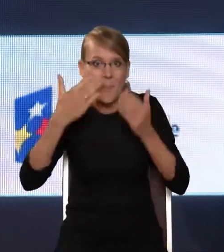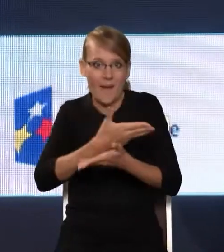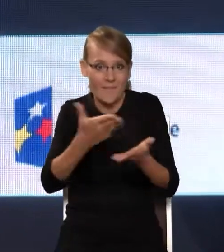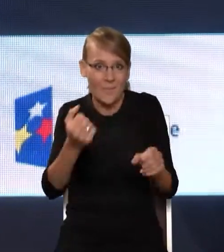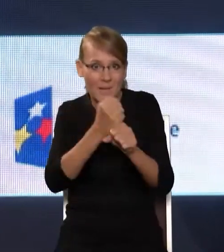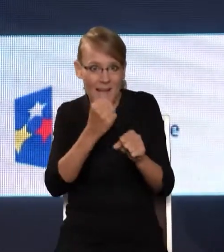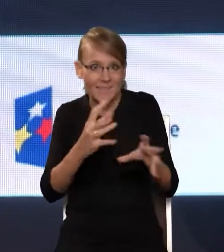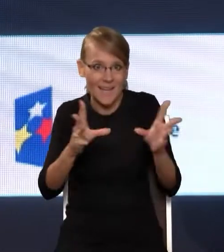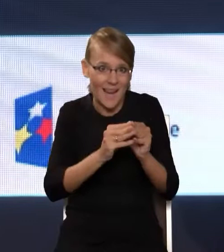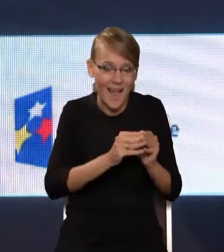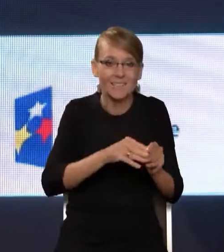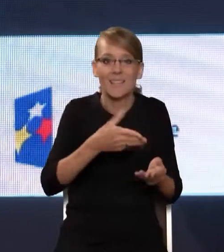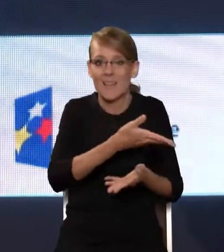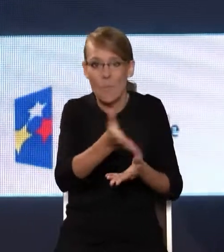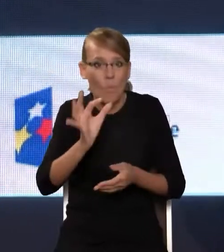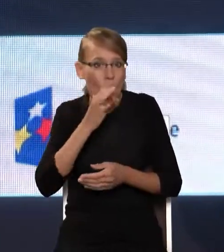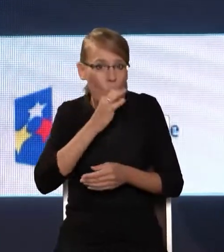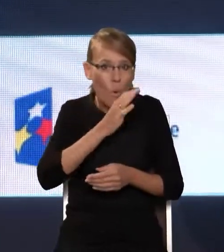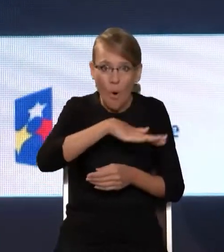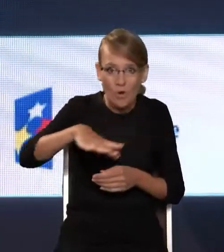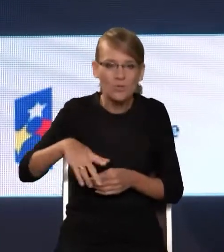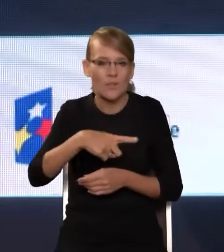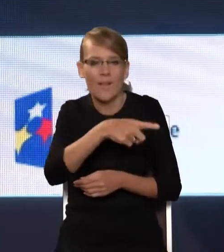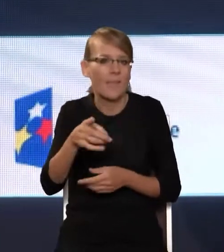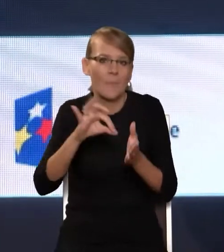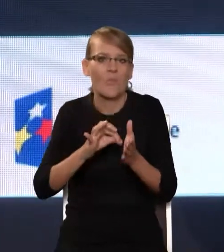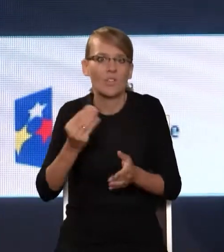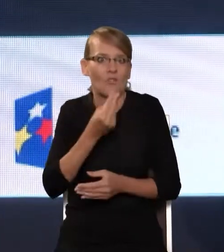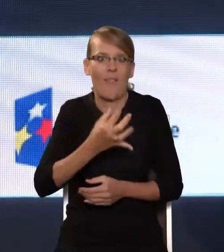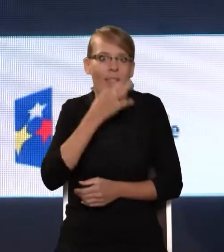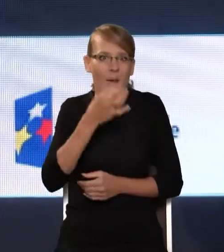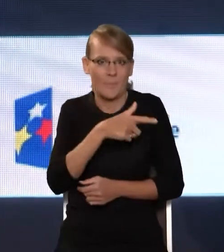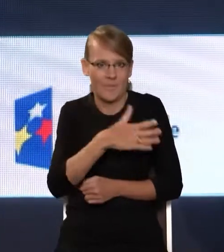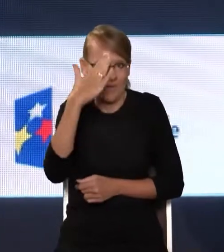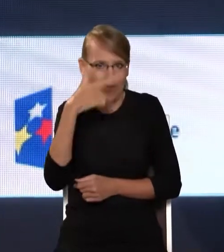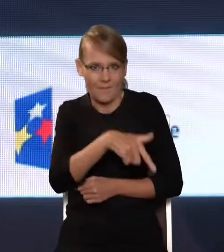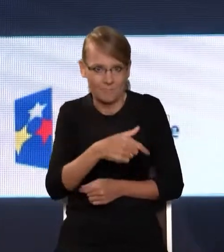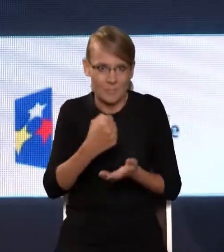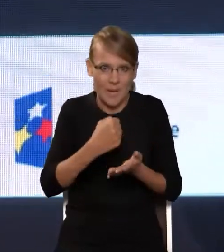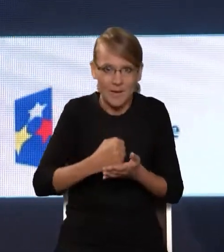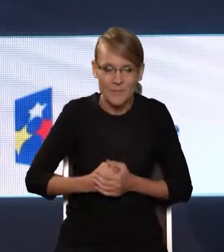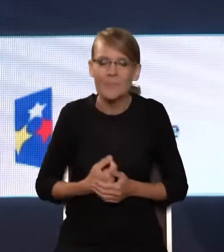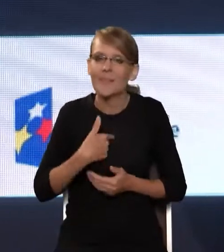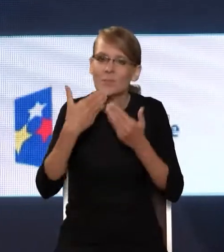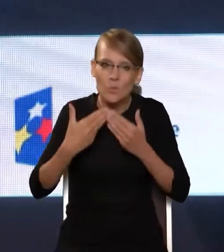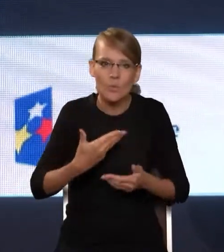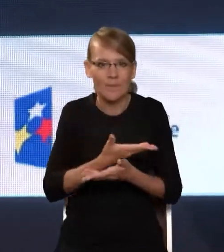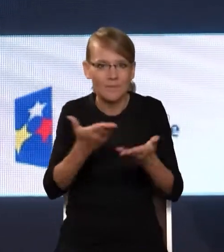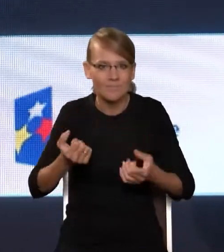mają jeszcze lepsze wyczucie tego tematu. Tak że dziękując wszystkim za zaangażowanie, które, no, sprawiło,